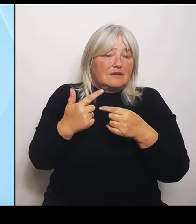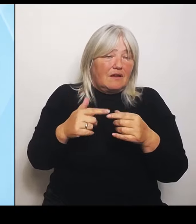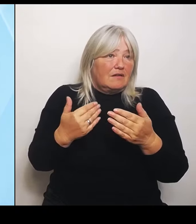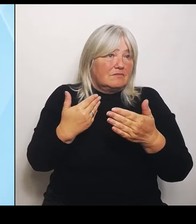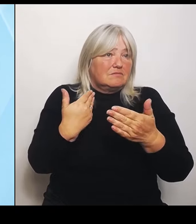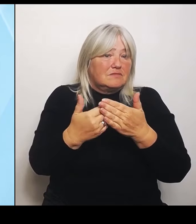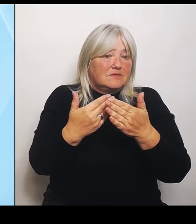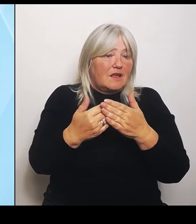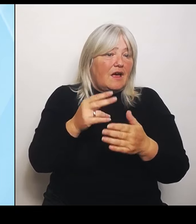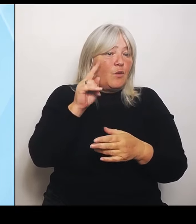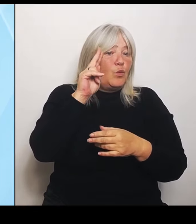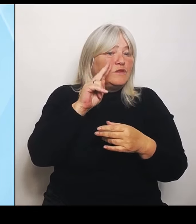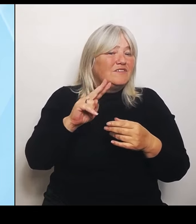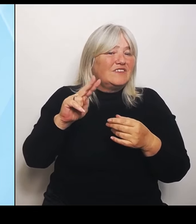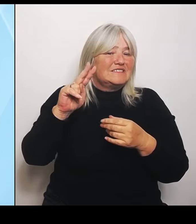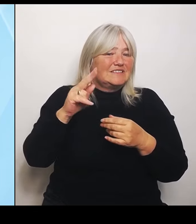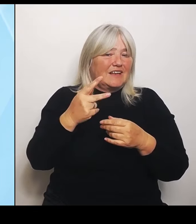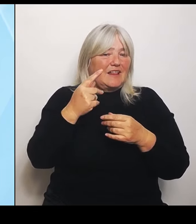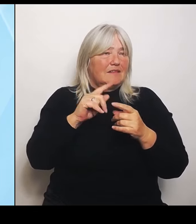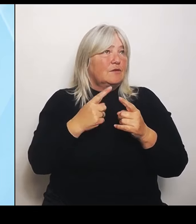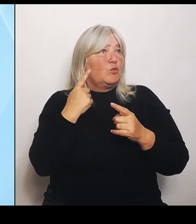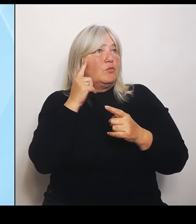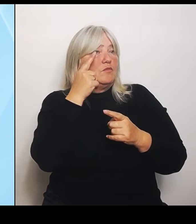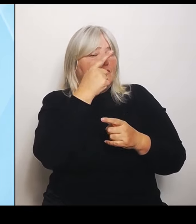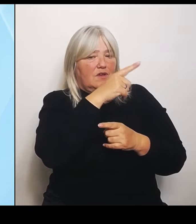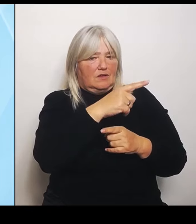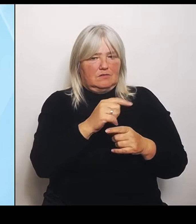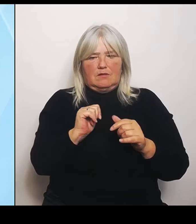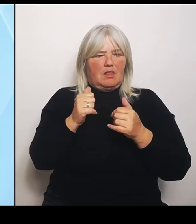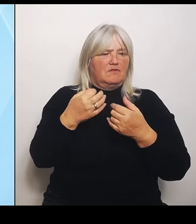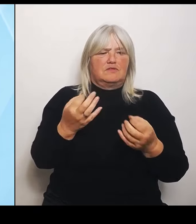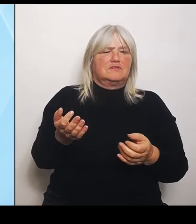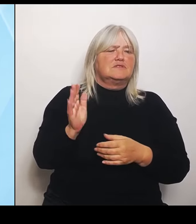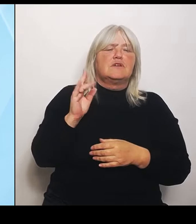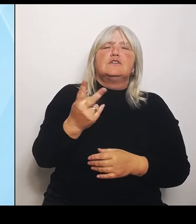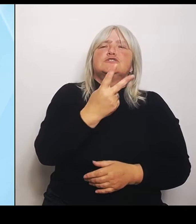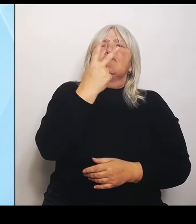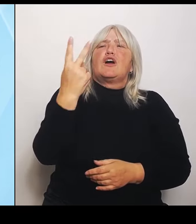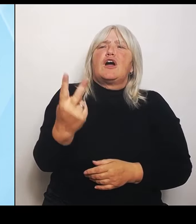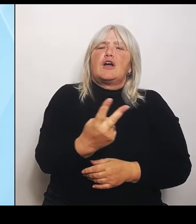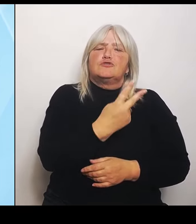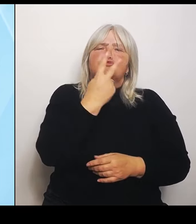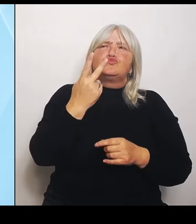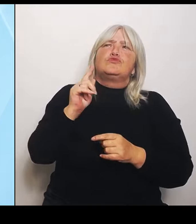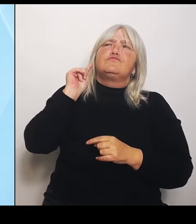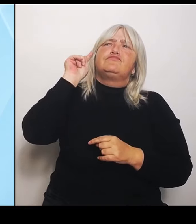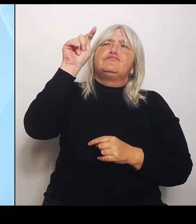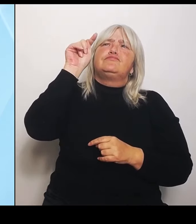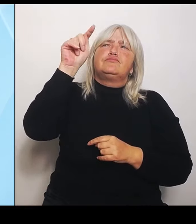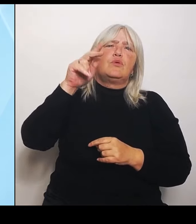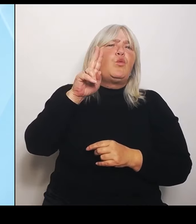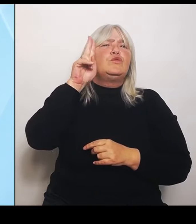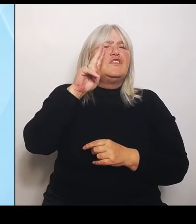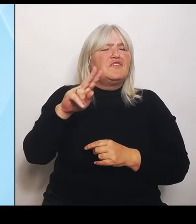In zwei Stunden Entfernung liegt doch ein Universitätsklinikum. Fahren Sie doch bitte dorthin. Also diese, die ländlichen Bereiche,